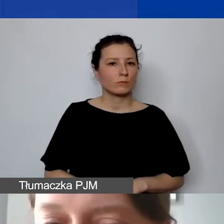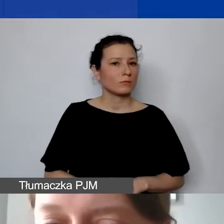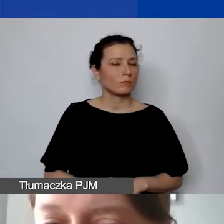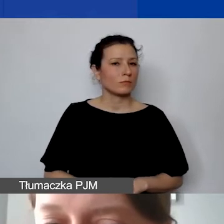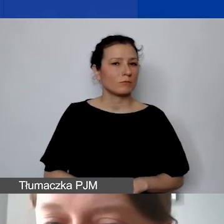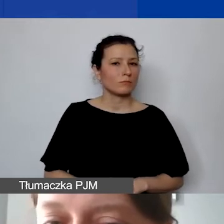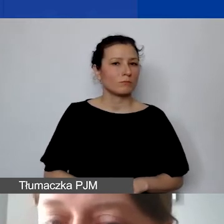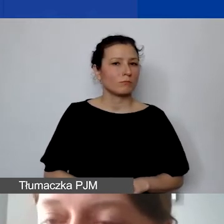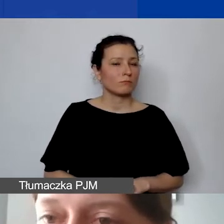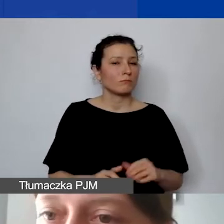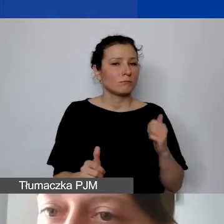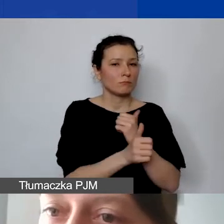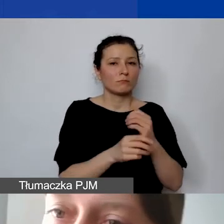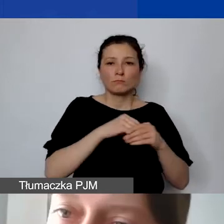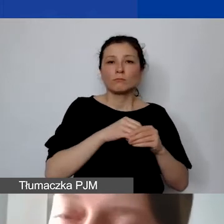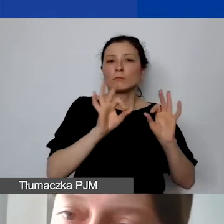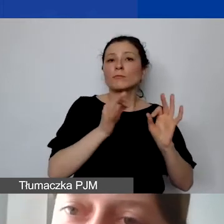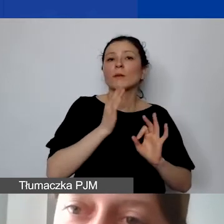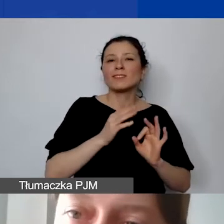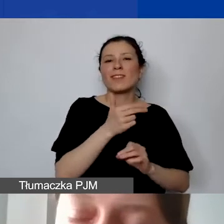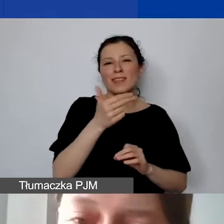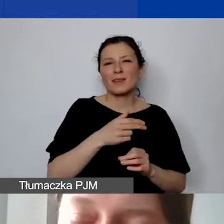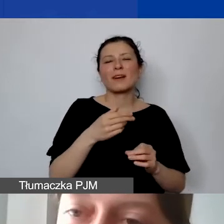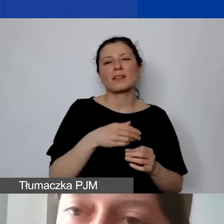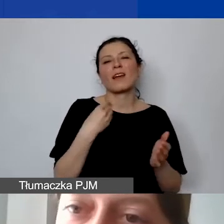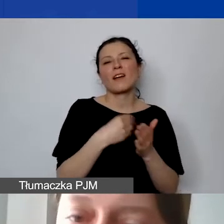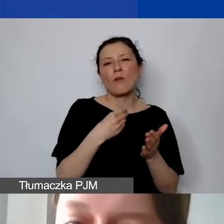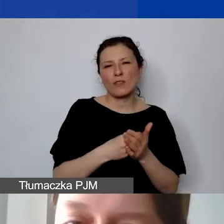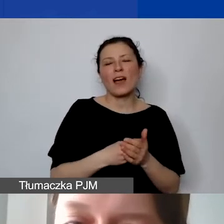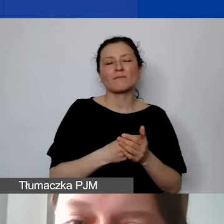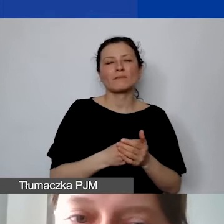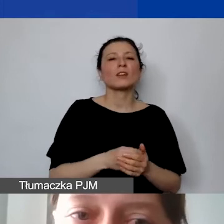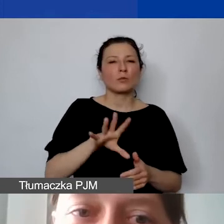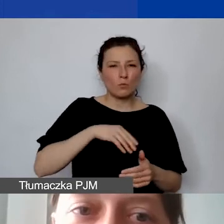będzie także informacja na temat kwoty kwalifikowanej zarówno w złotówkach, jak i w euro.